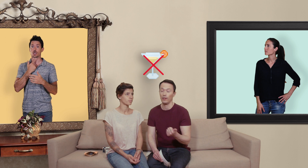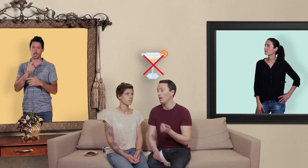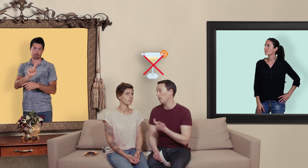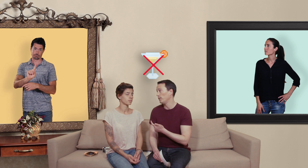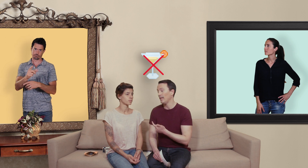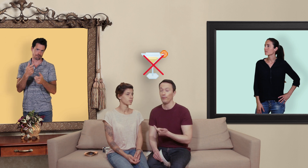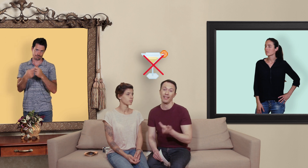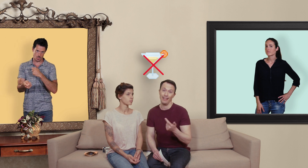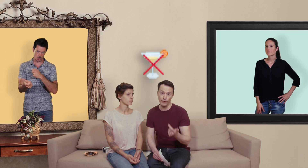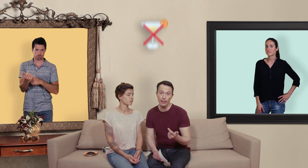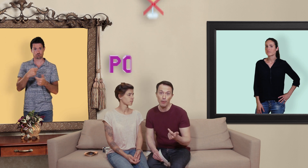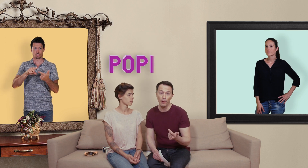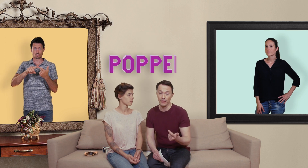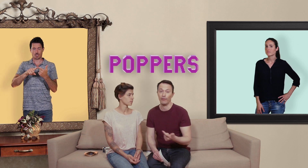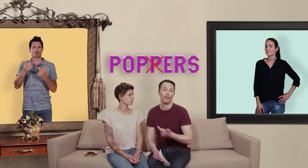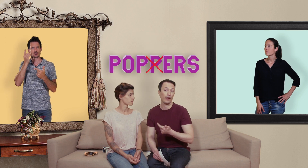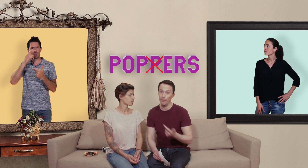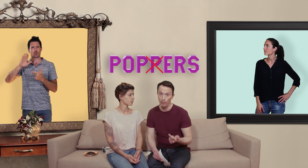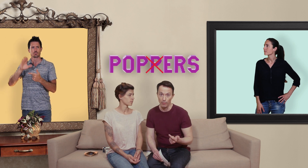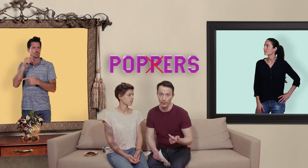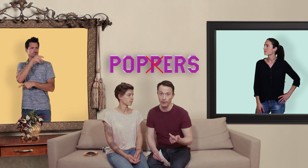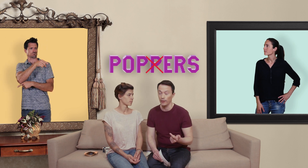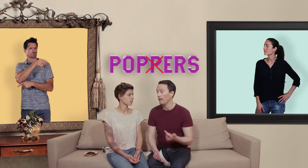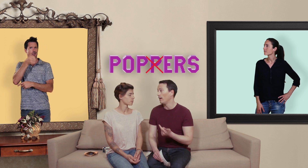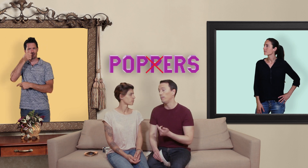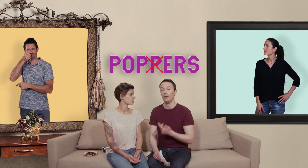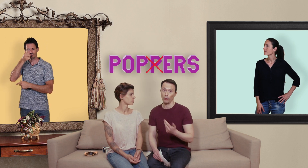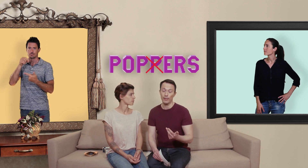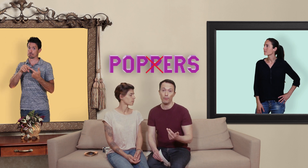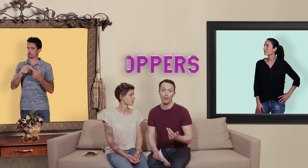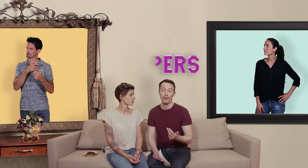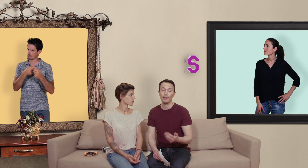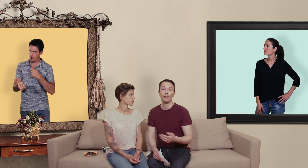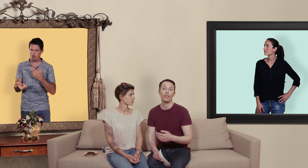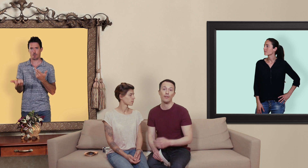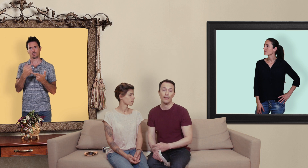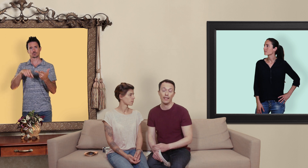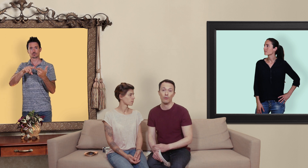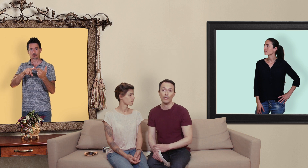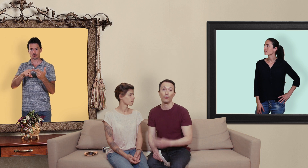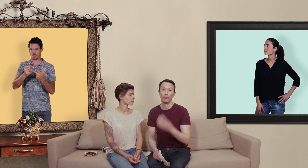le deuxième voudrait éviter le poppers ça fait vraiment pas bon ménage et puis le troisième point les mecs si vous avez des érections qui durent depuis